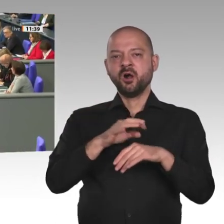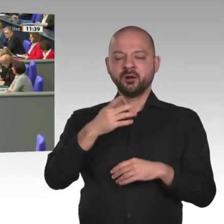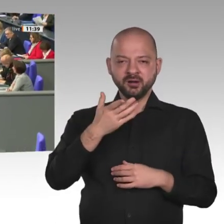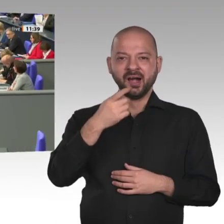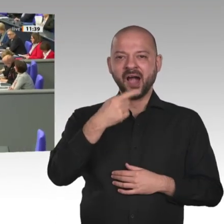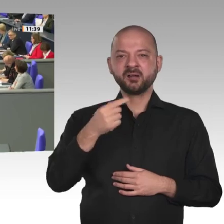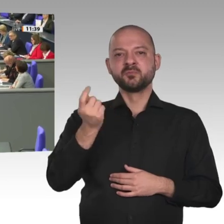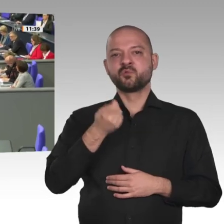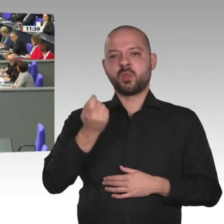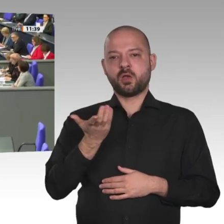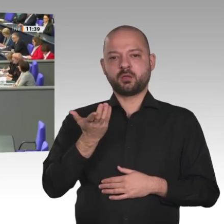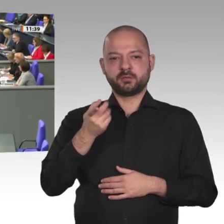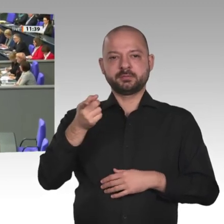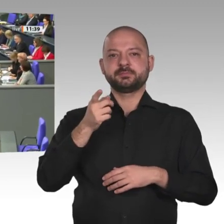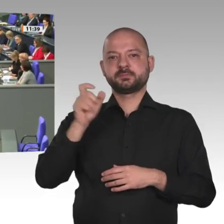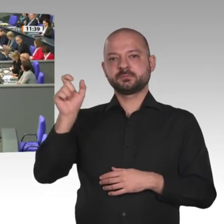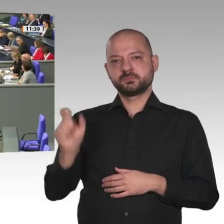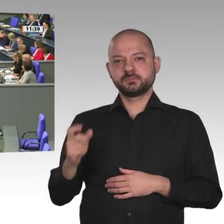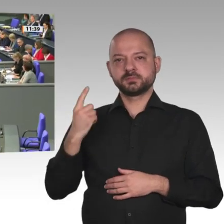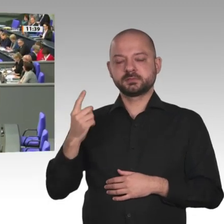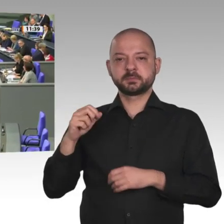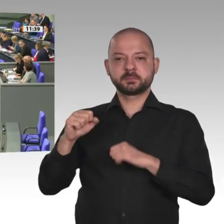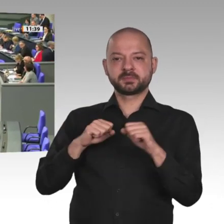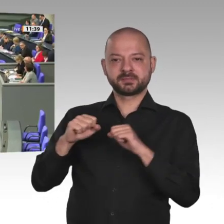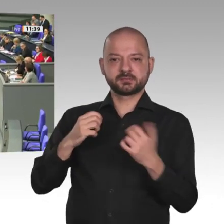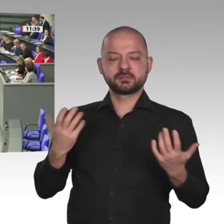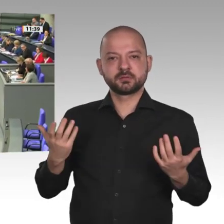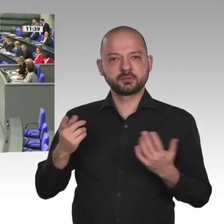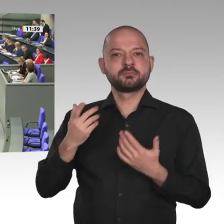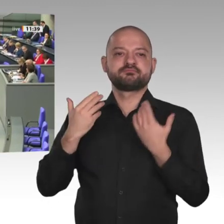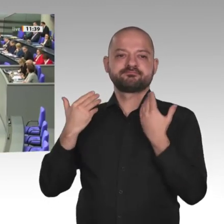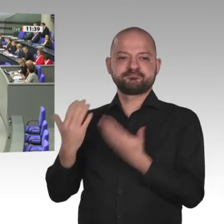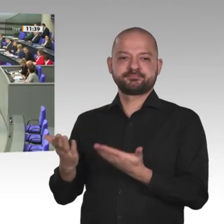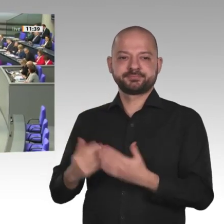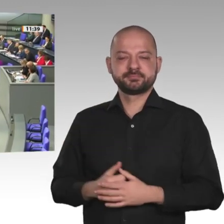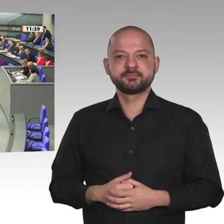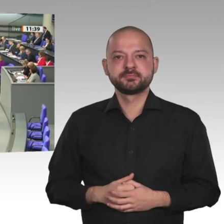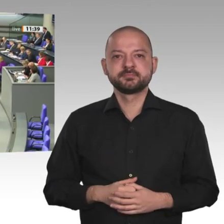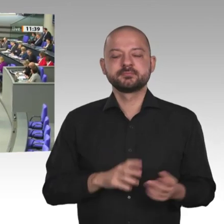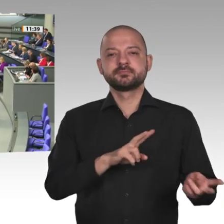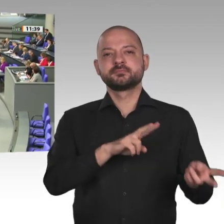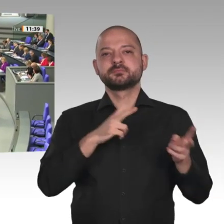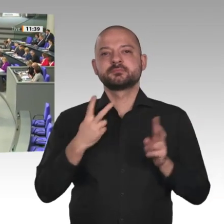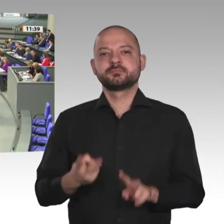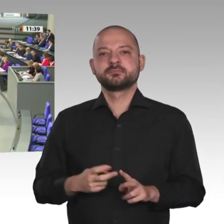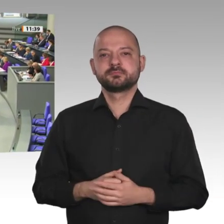Frau Präsidentin! Meine Damen und Herren! Wir sprechen heute über einen neuen Sudan. Außenminister Heiko Maas hat es angesprochen: